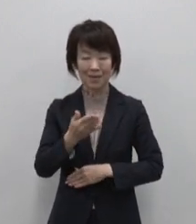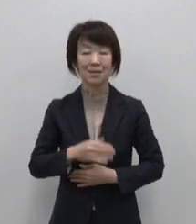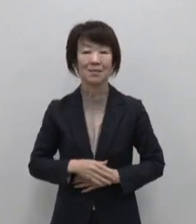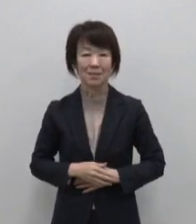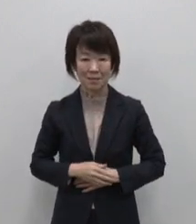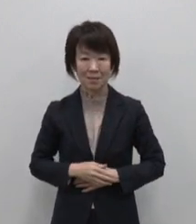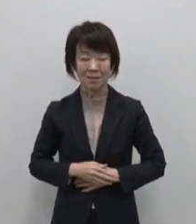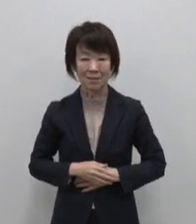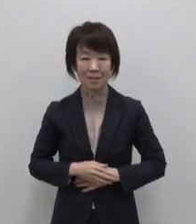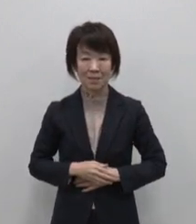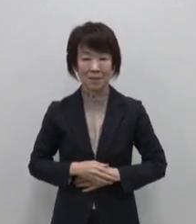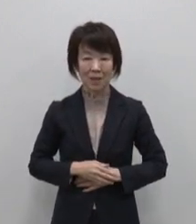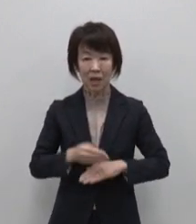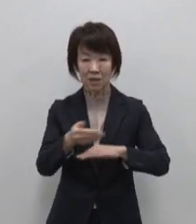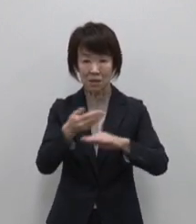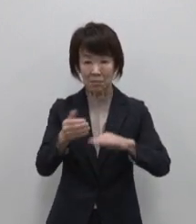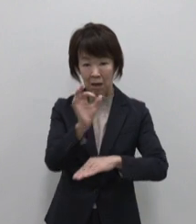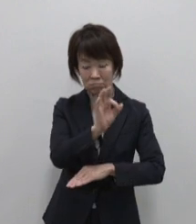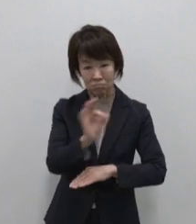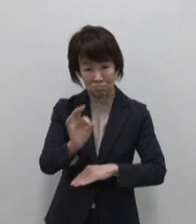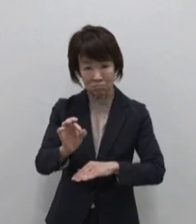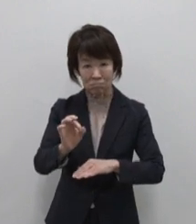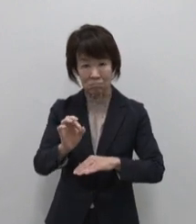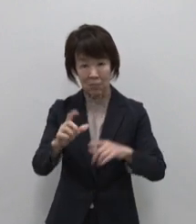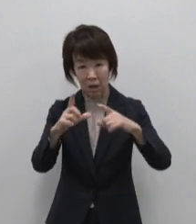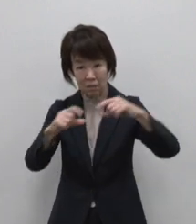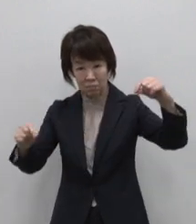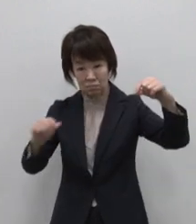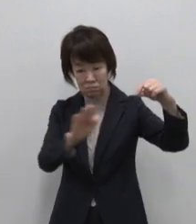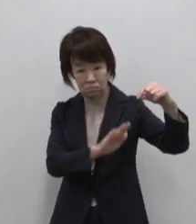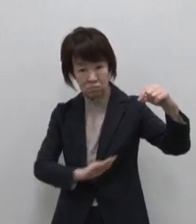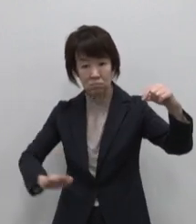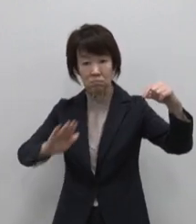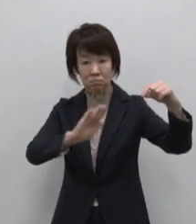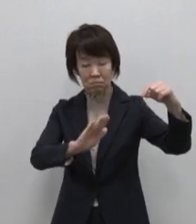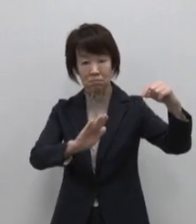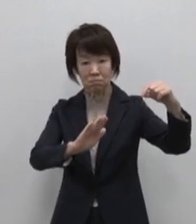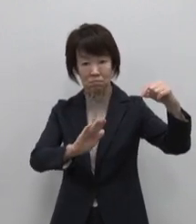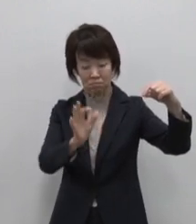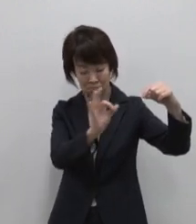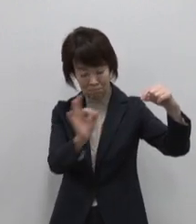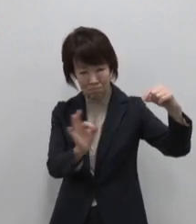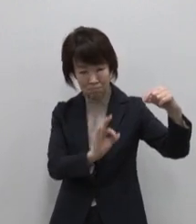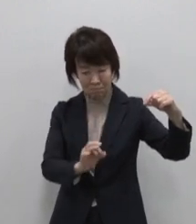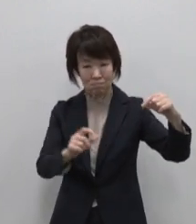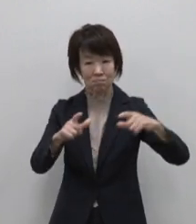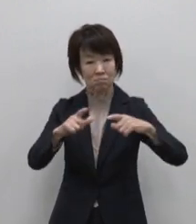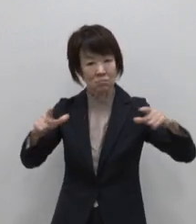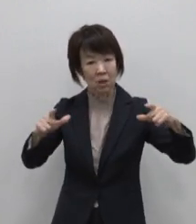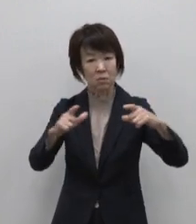東京都の島々は太平洋の広大な 海域に点在し 大小200の島々で